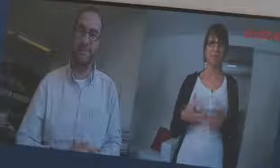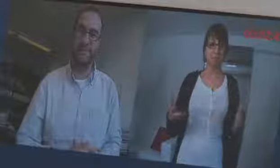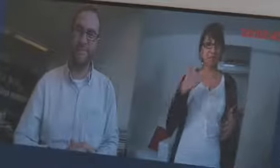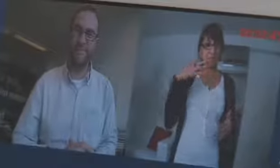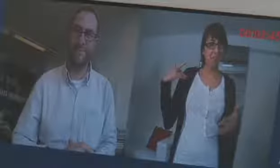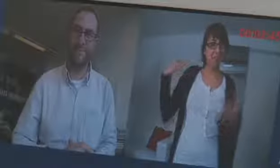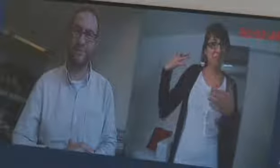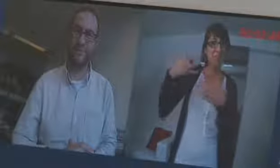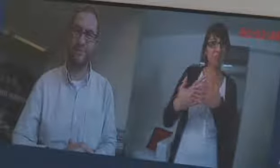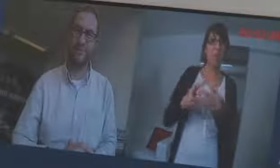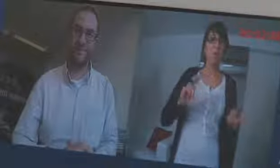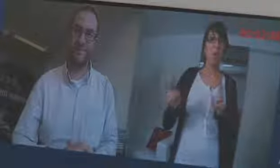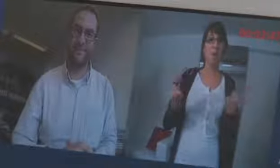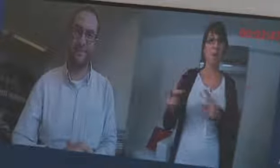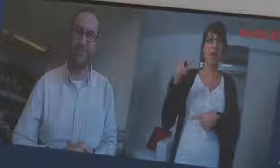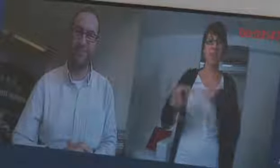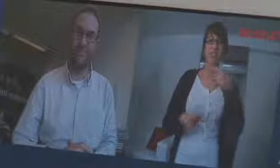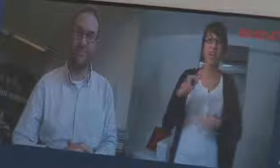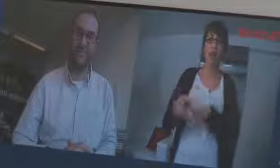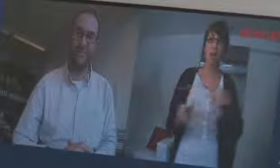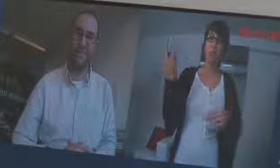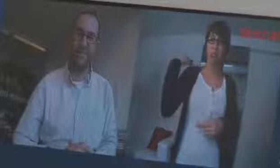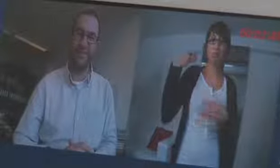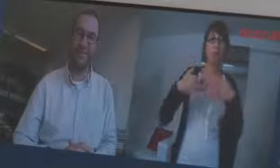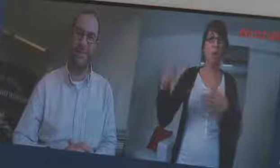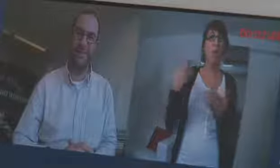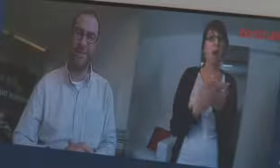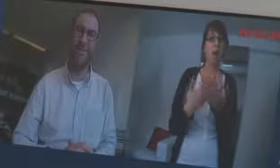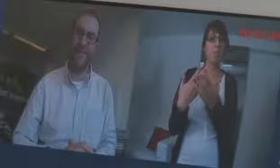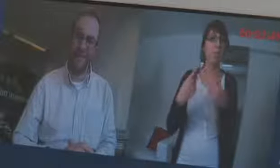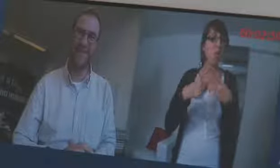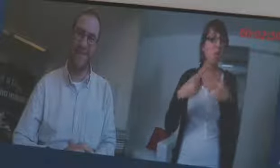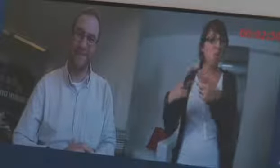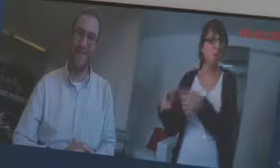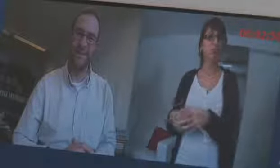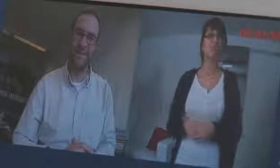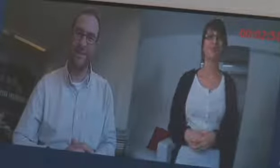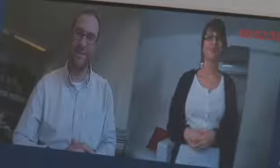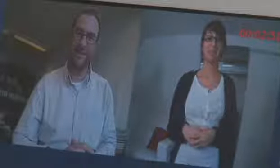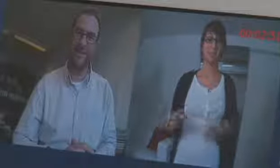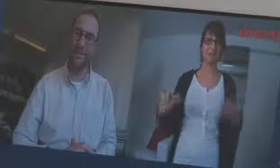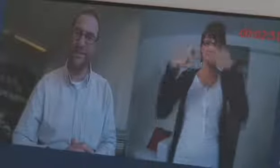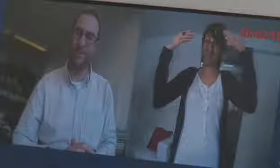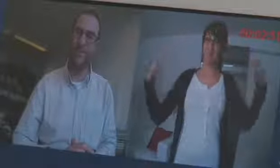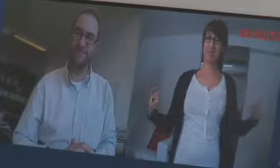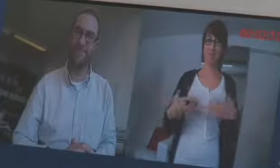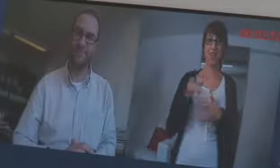Nun haben wir einiges gesehen über die Entwicklung der procom und das Angebot.